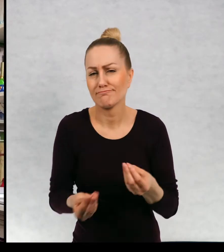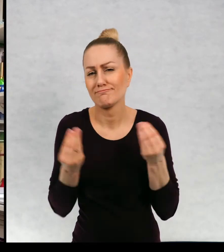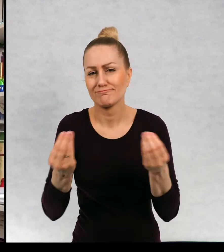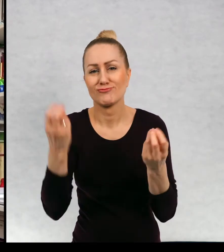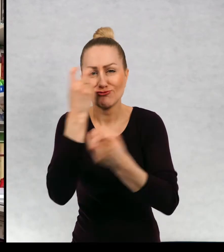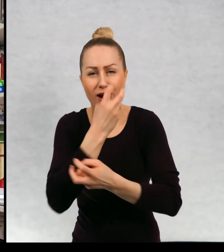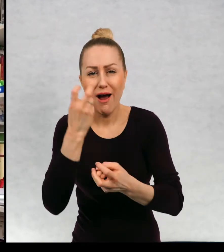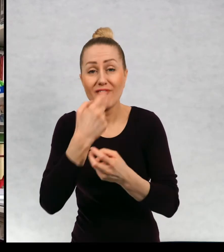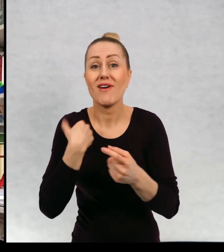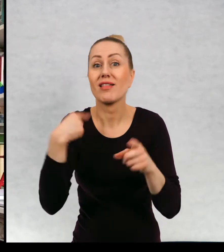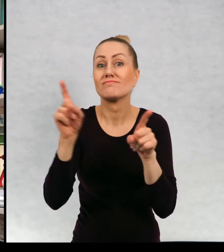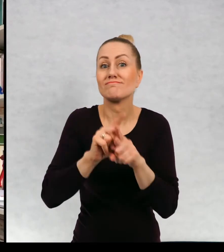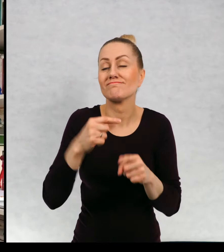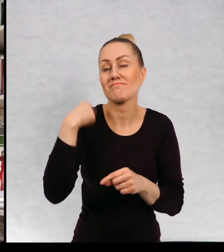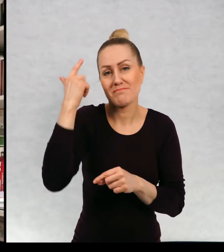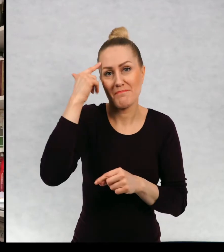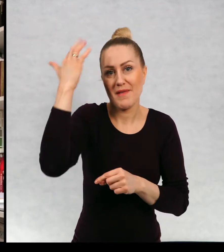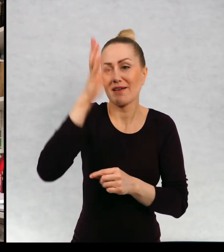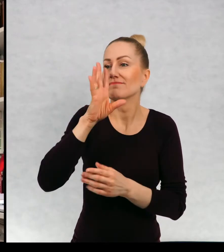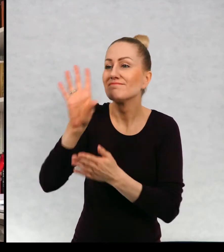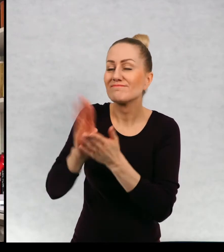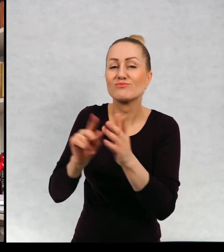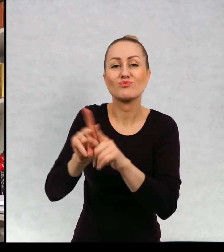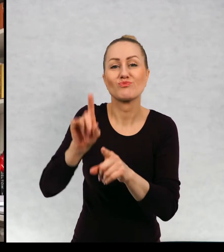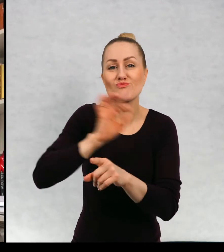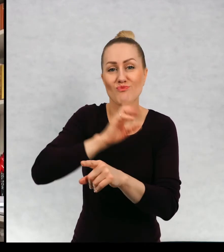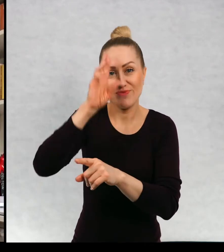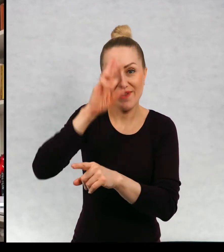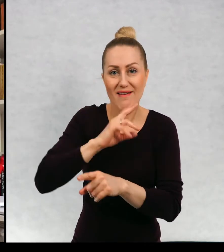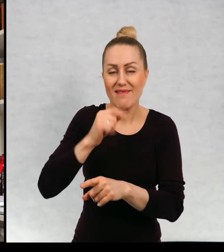Ja marzyłam, żeby podobnie jak mój tatuś podróżować i pisać.